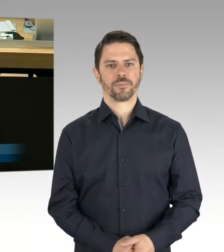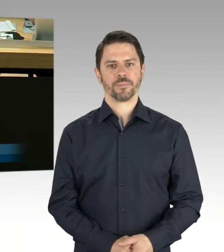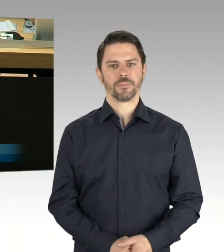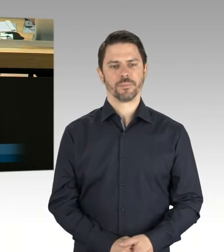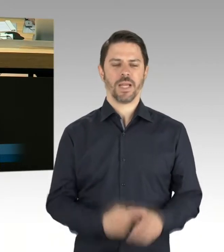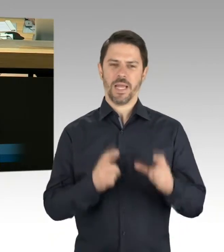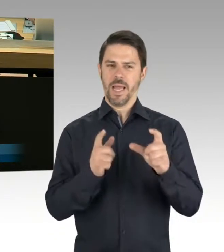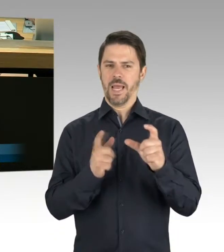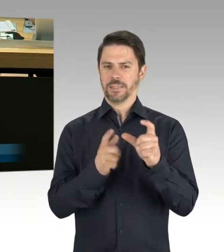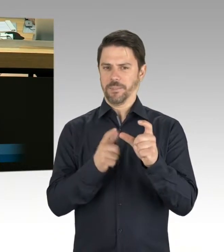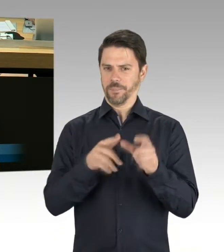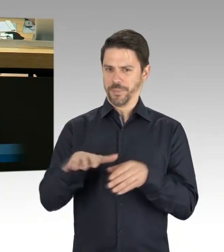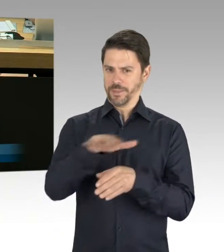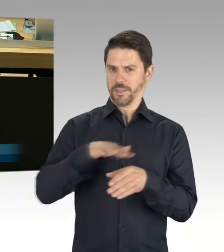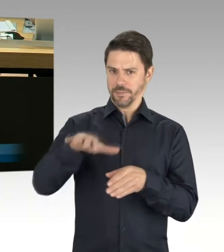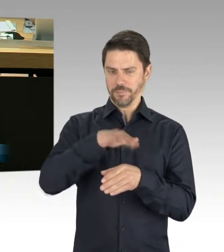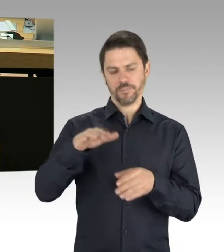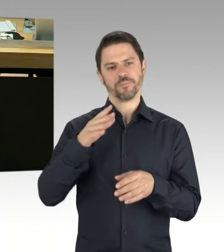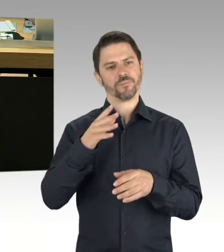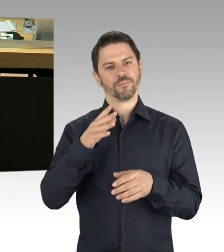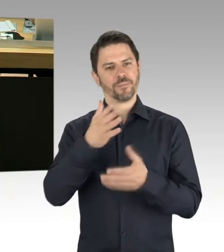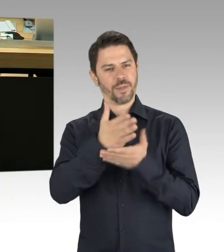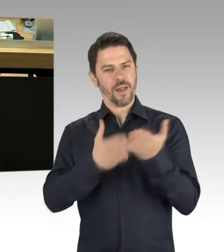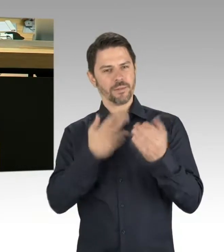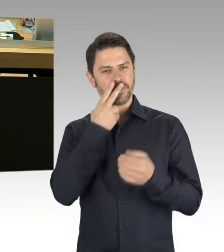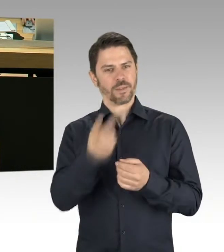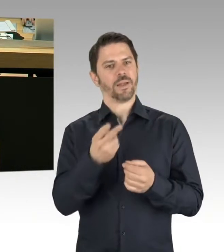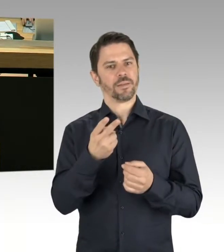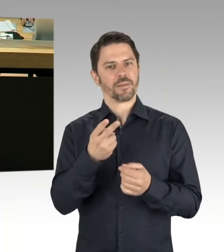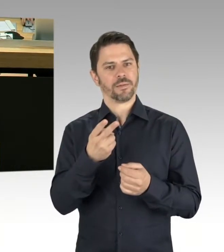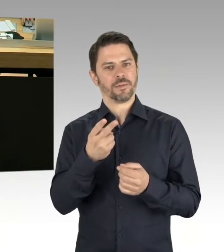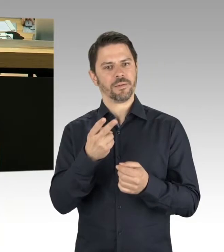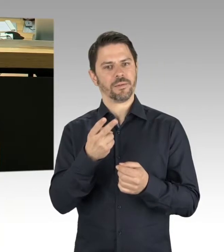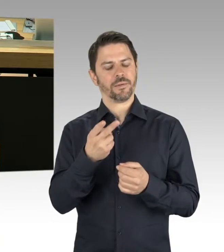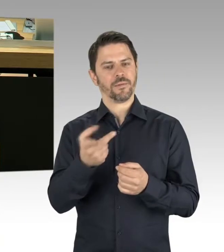das BMW-Werk und Privateigentum zu enteignen.